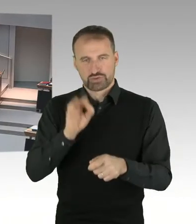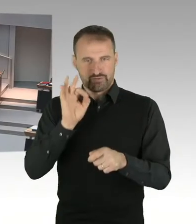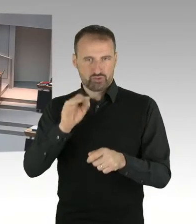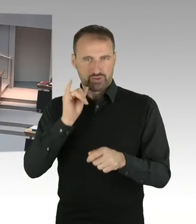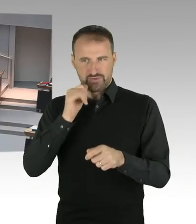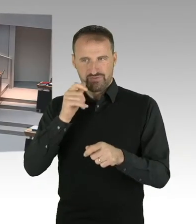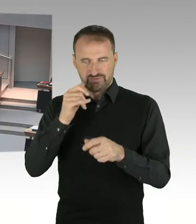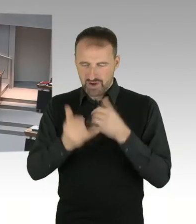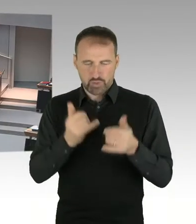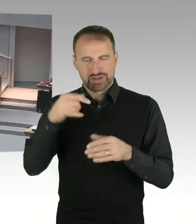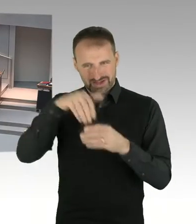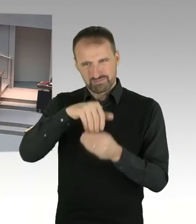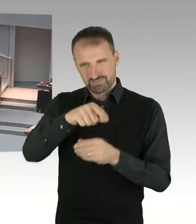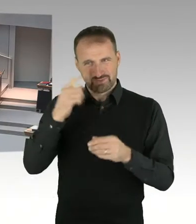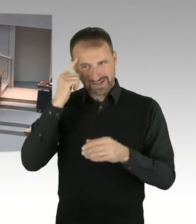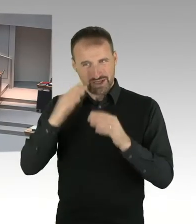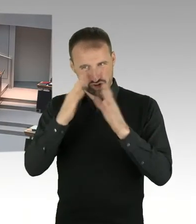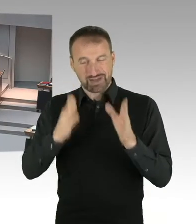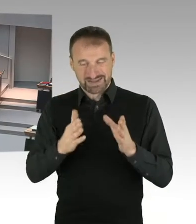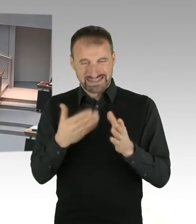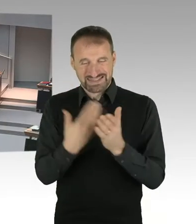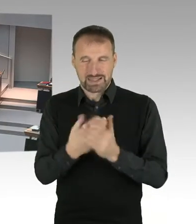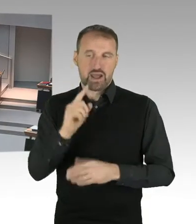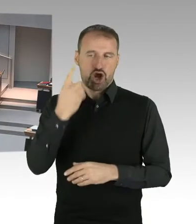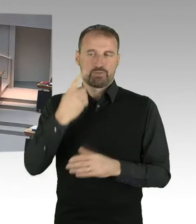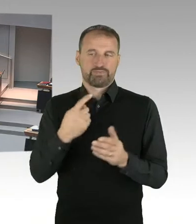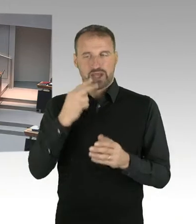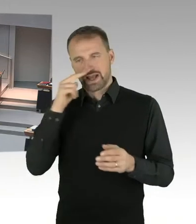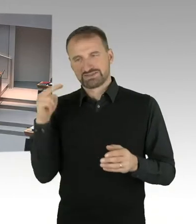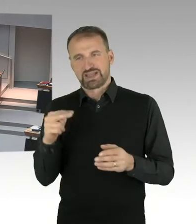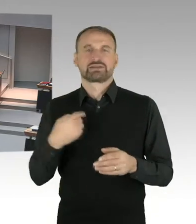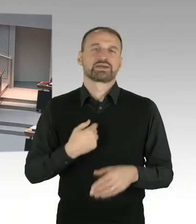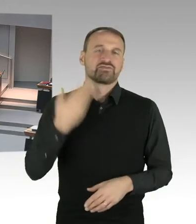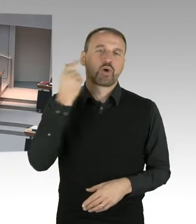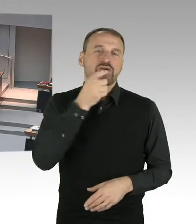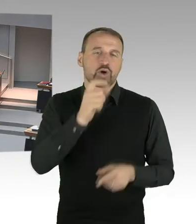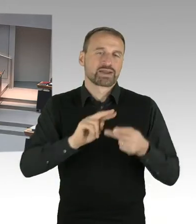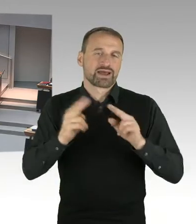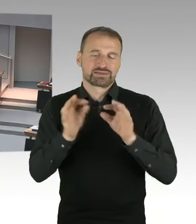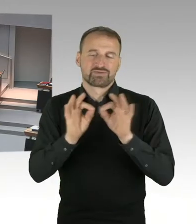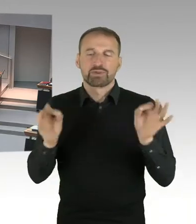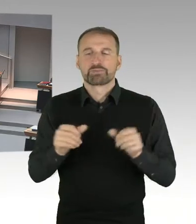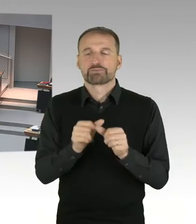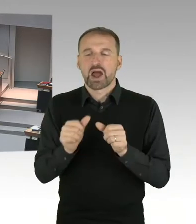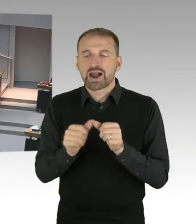und ausgesprochen schlechtes Betriebsklima beschrieben habe. (Präsidium) Vielen Dank.